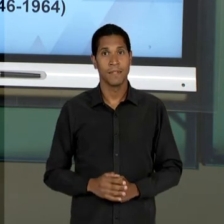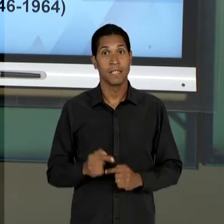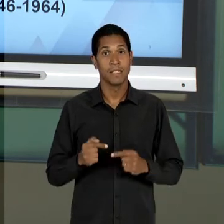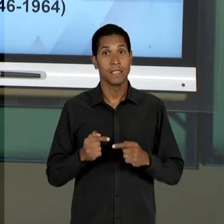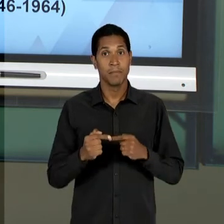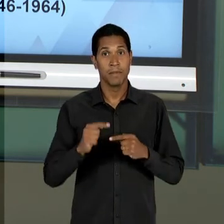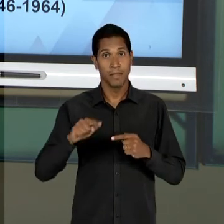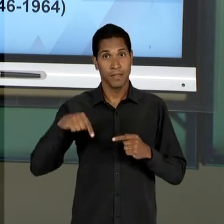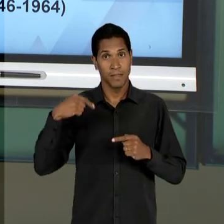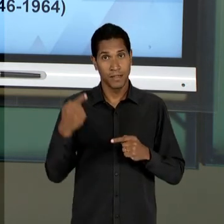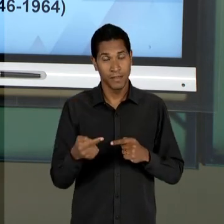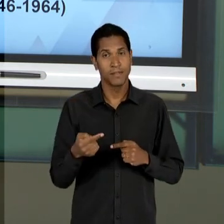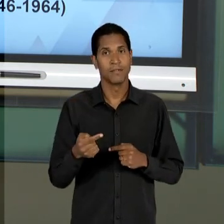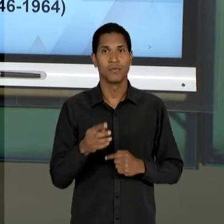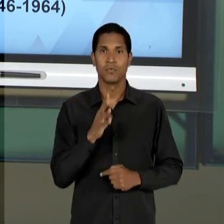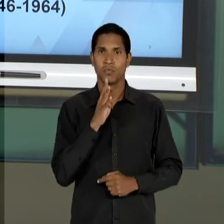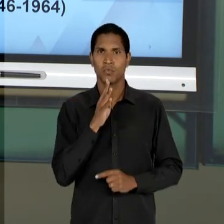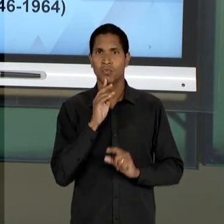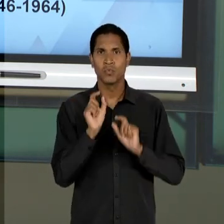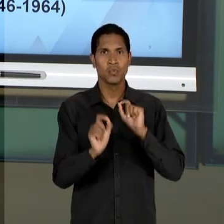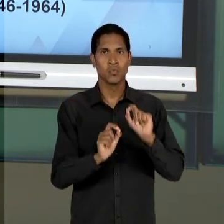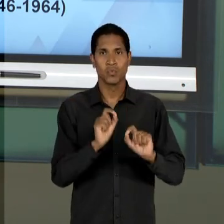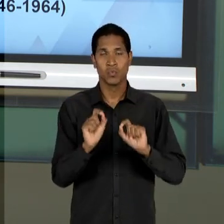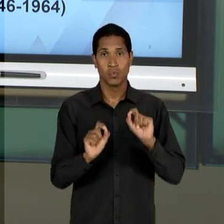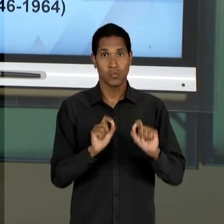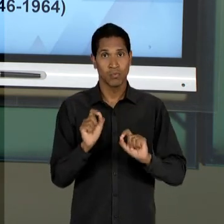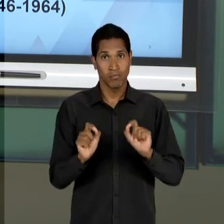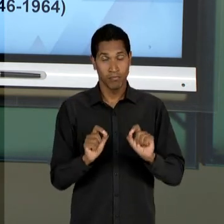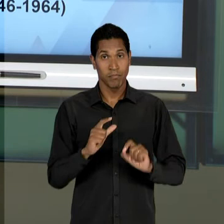VAMOS OBSERVAR COMO QUE A DITADURA MILITAR VAI